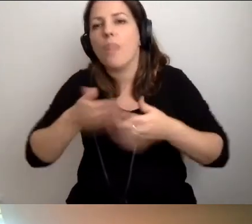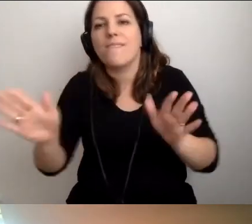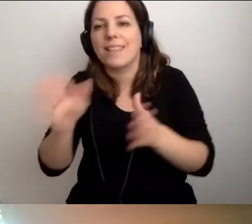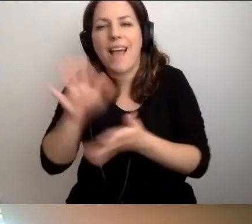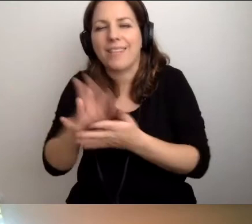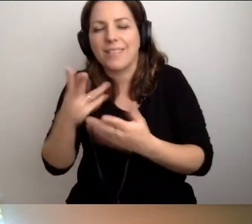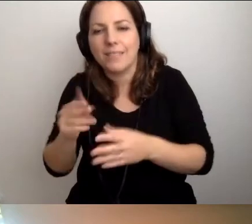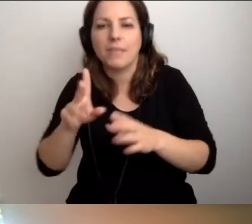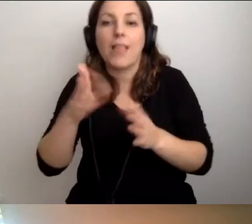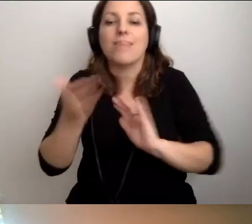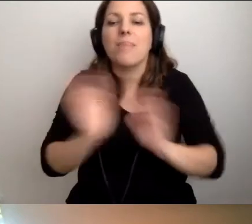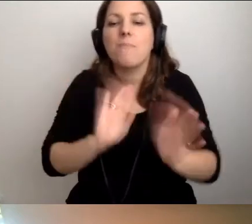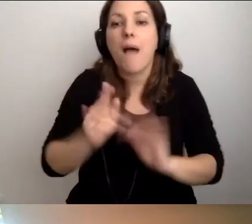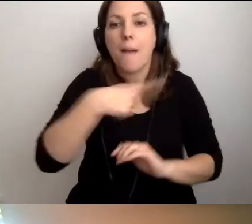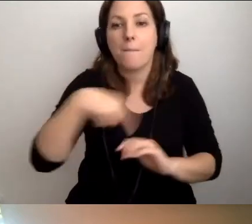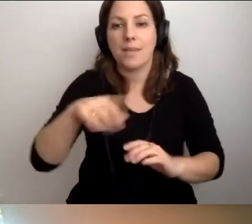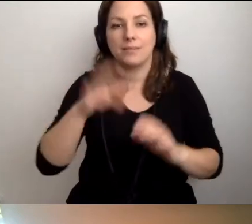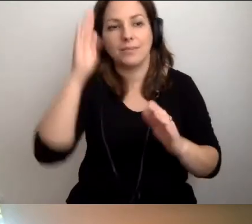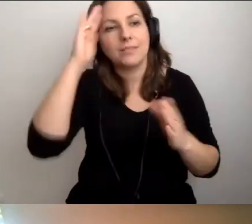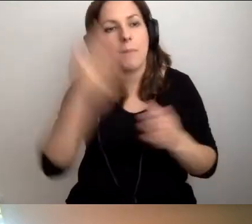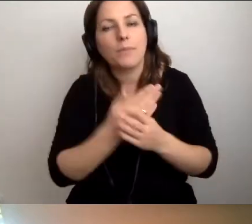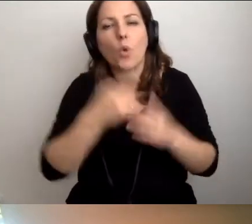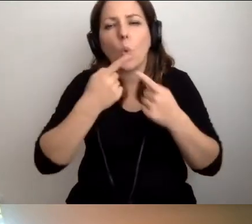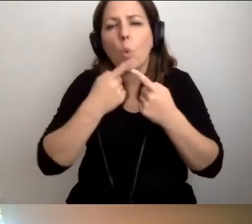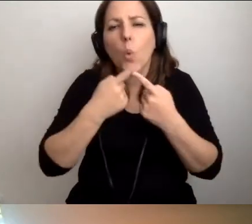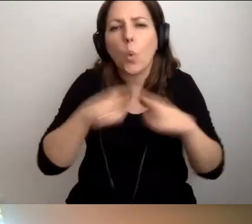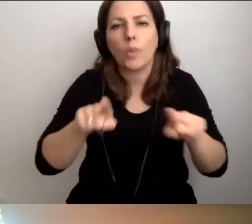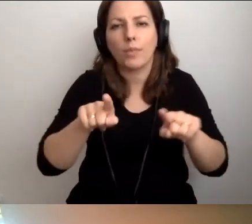to dbamy o to, żeby zapoznały się z krótką zasadą.